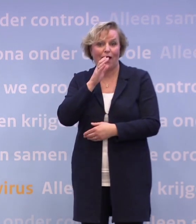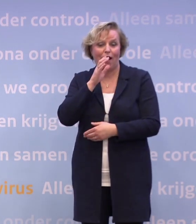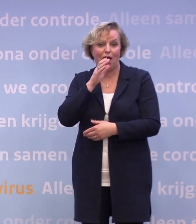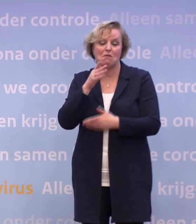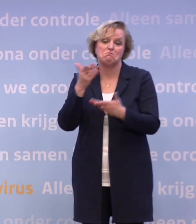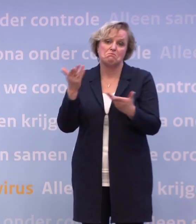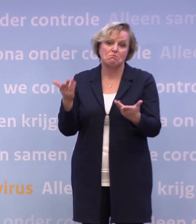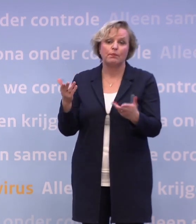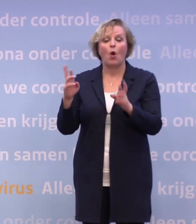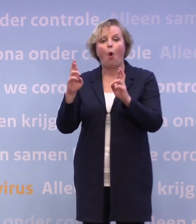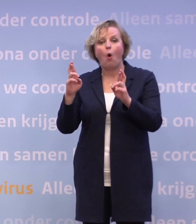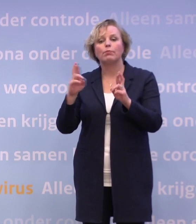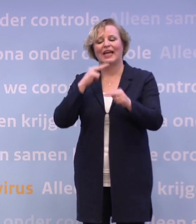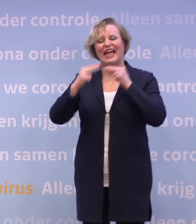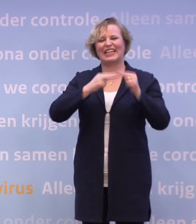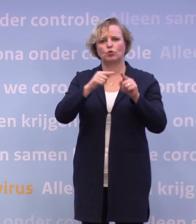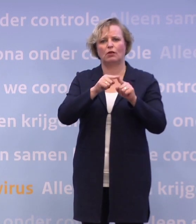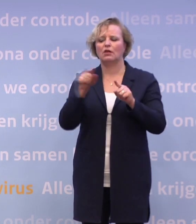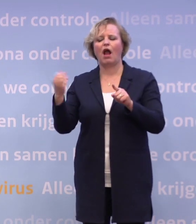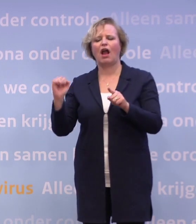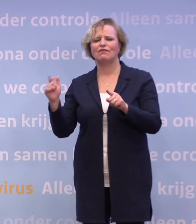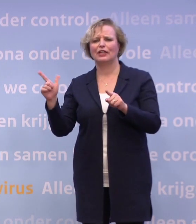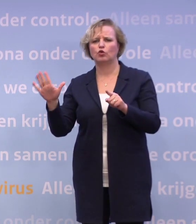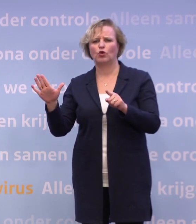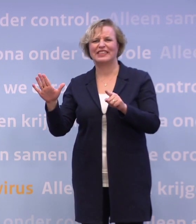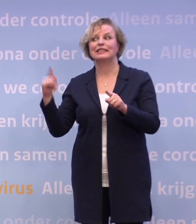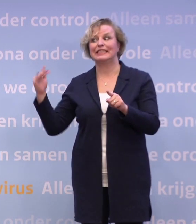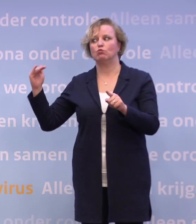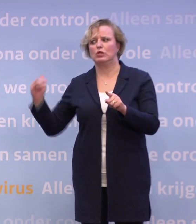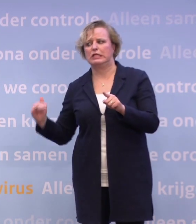...aan bijvoorbeeld dus die restaurants, nog niet de cafés... ...dan zul je wat verder terug moeten.